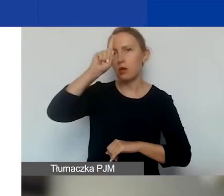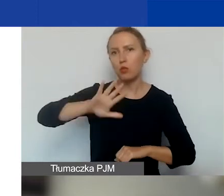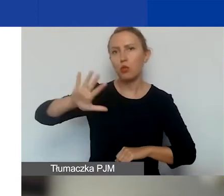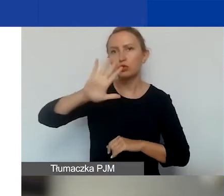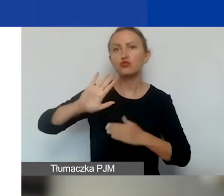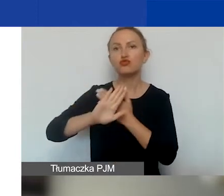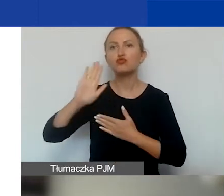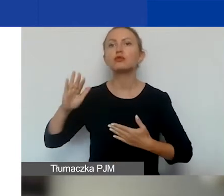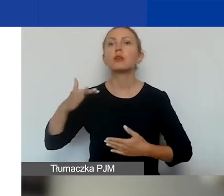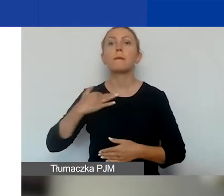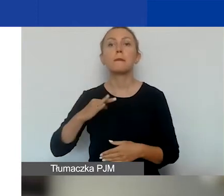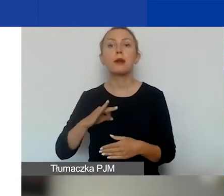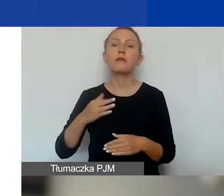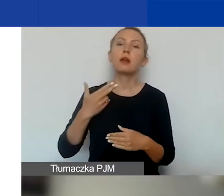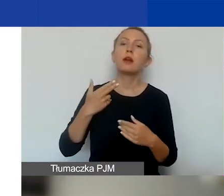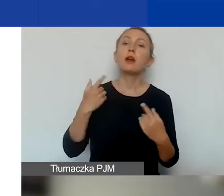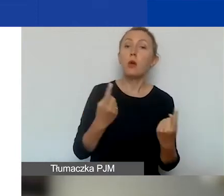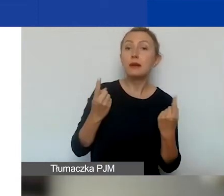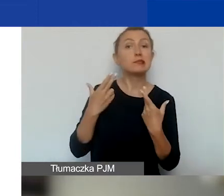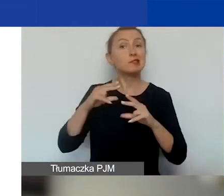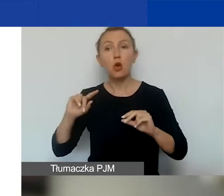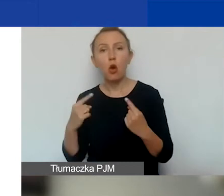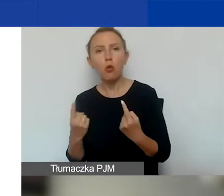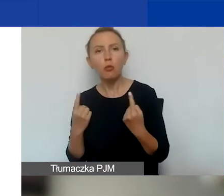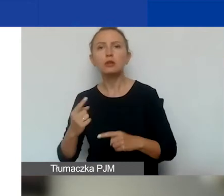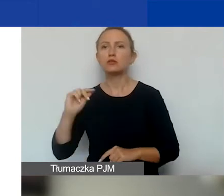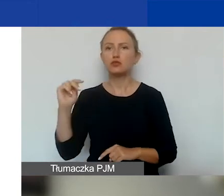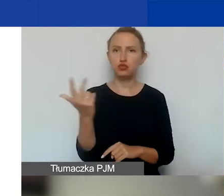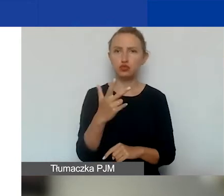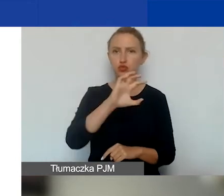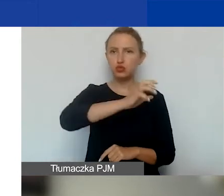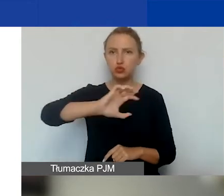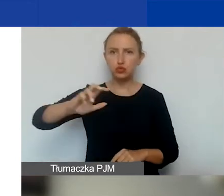niekomercyjne i komercyjne z trzech rodzajów państw,